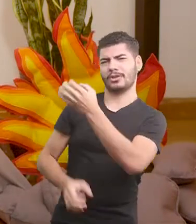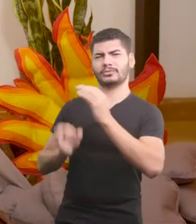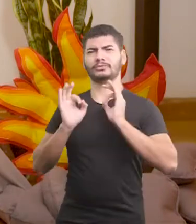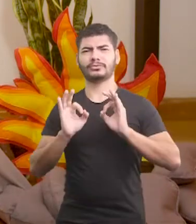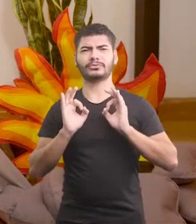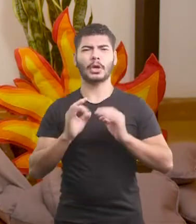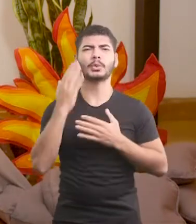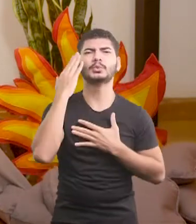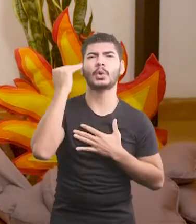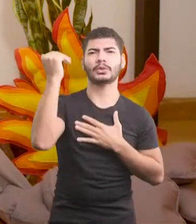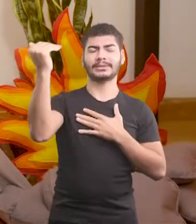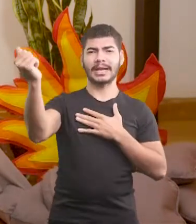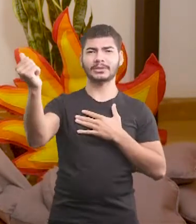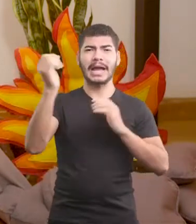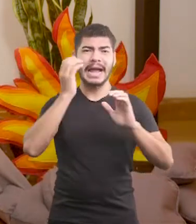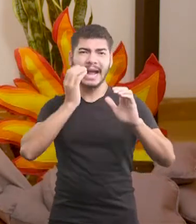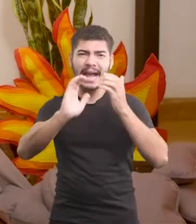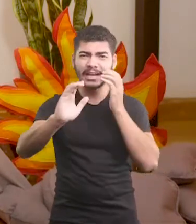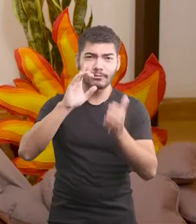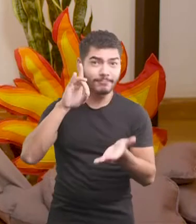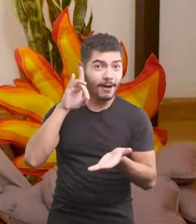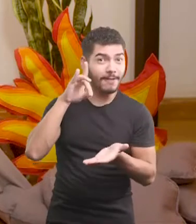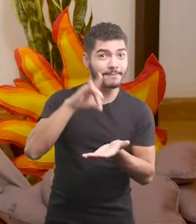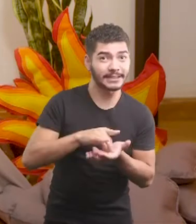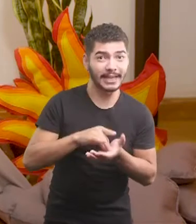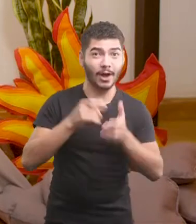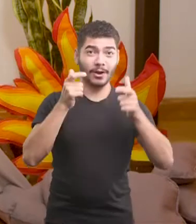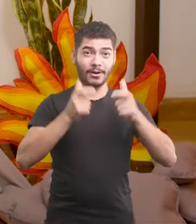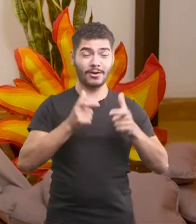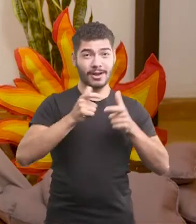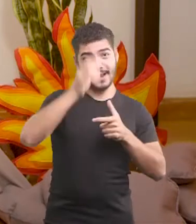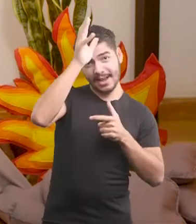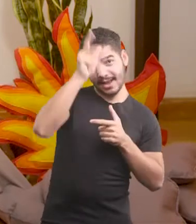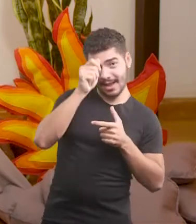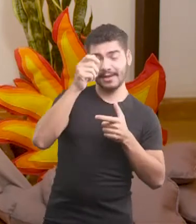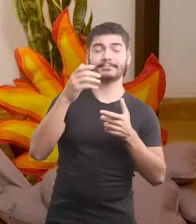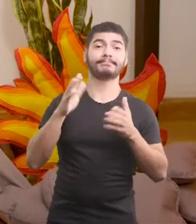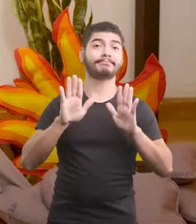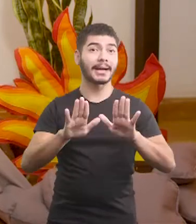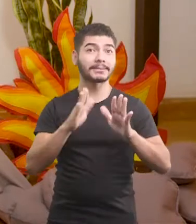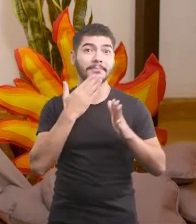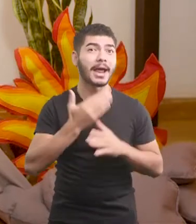e foi um sucesso, ele foi o cantor oficial do galinheiro. E o melhor de tudo: